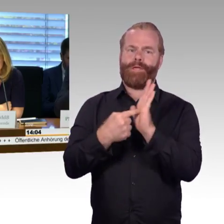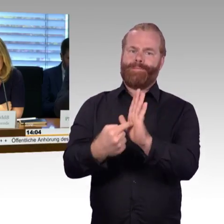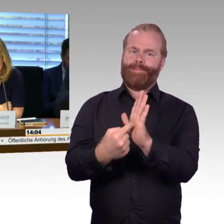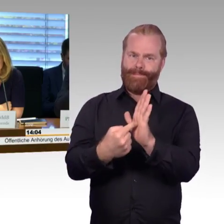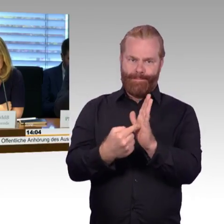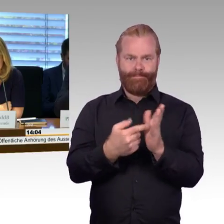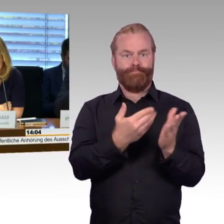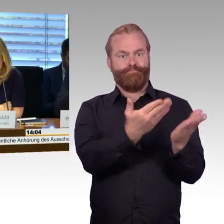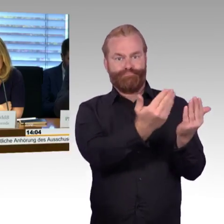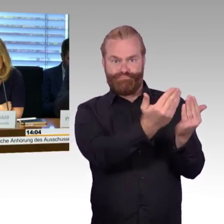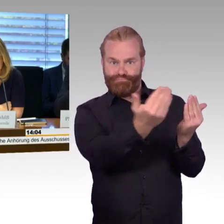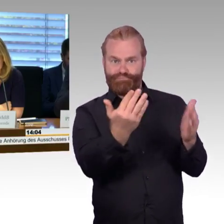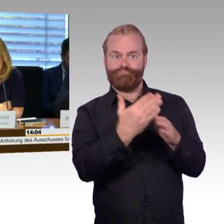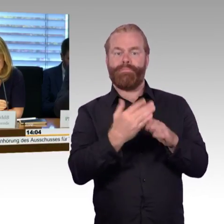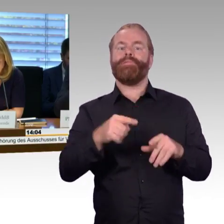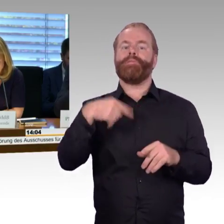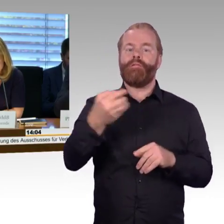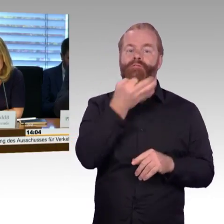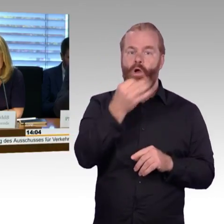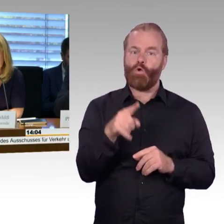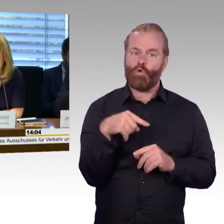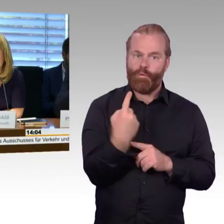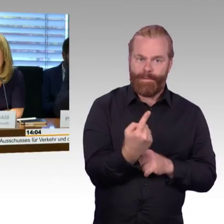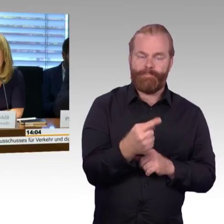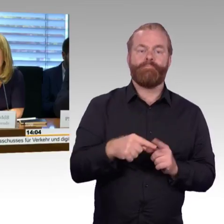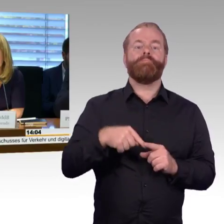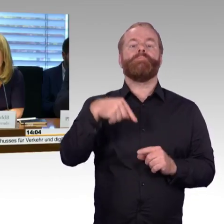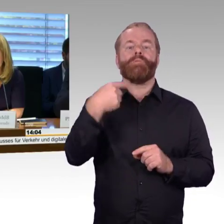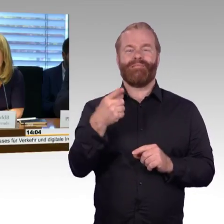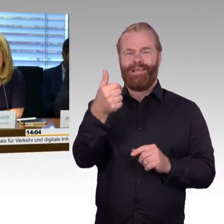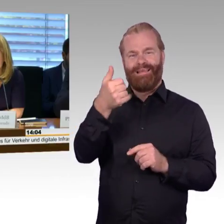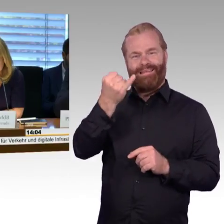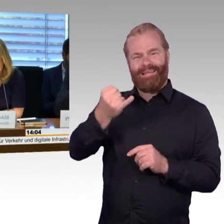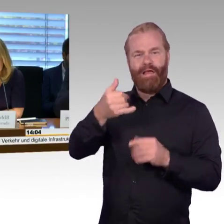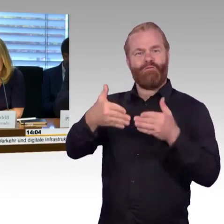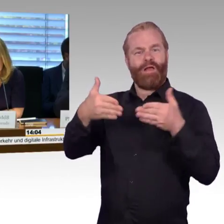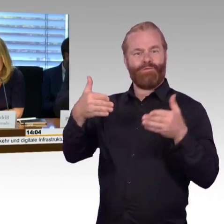höchstens zwei Sachverständige befragen. Aufgrund eines Beschlusses dieses Ausschusses